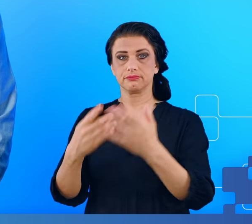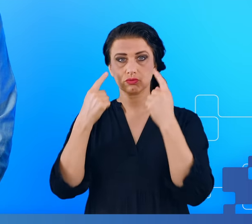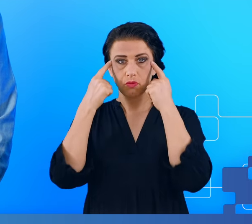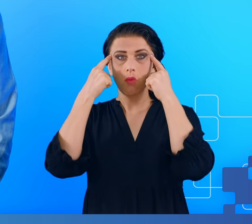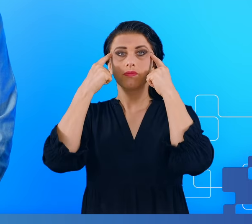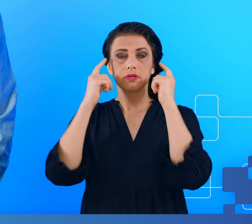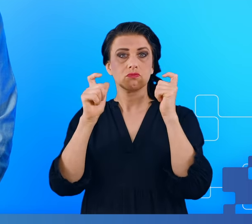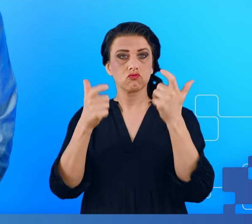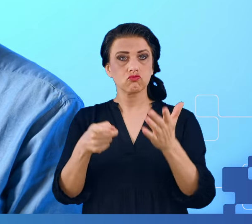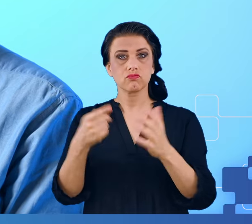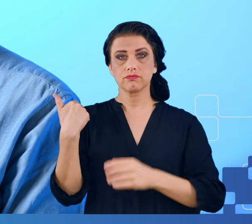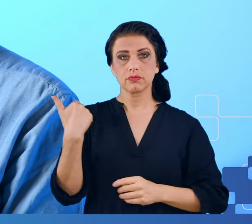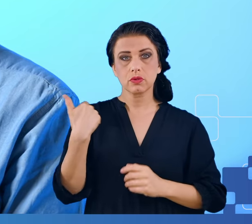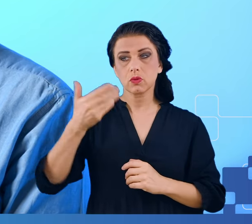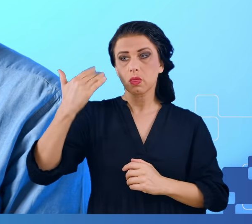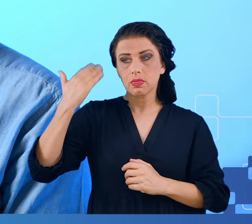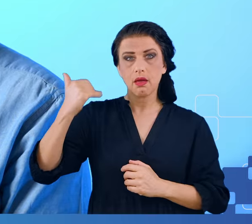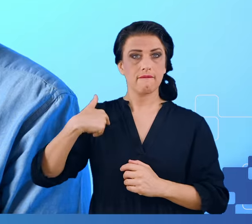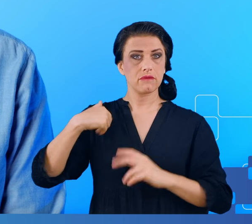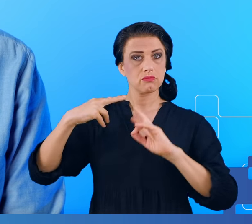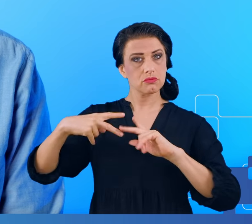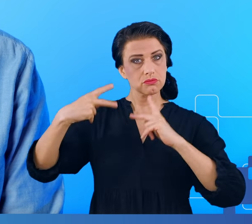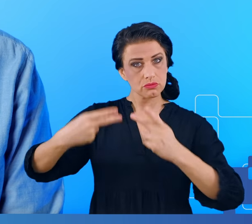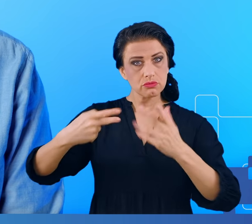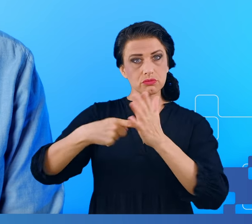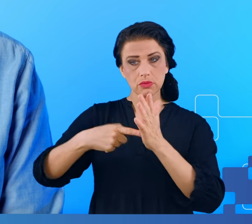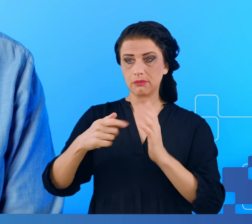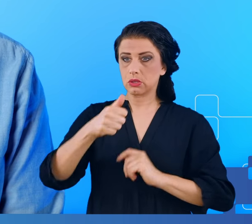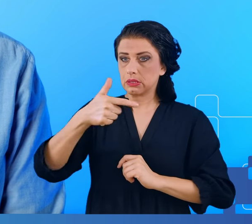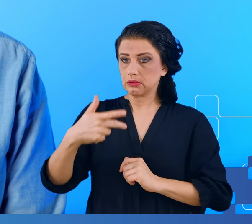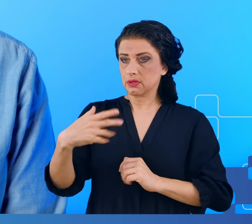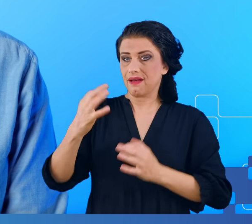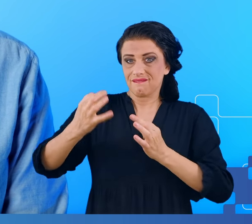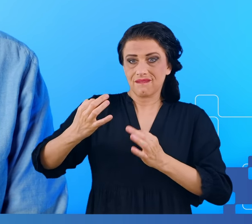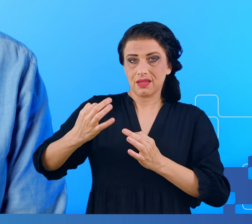i informacji, które były nam przekazane dosłownie kilka chwil wcześniej.